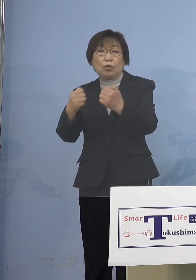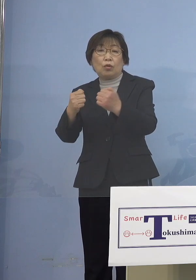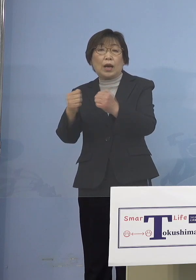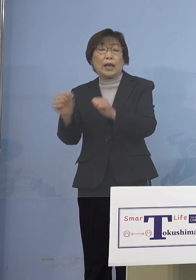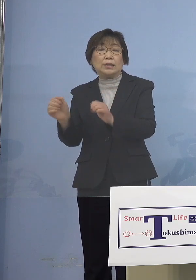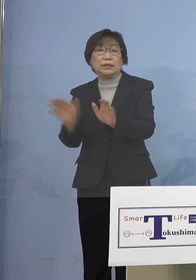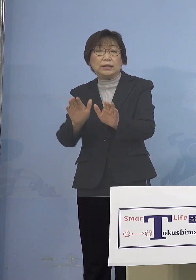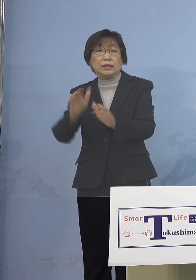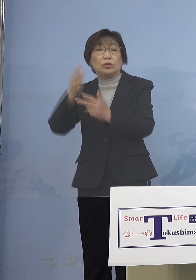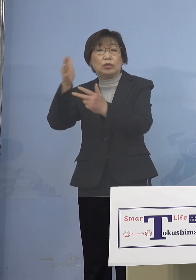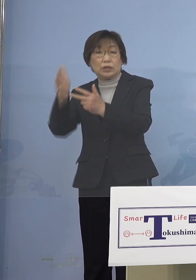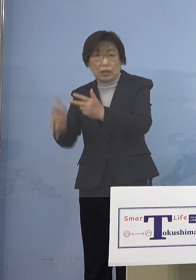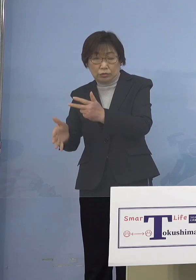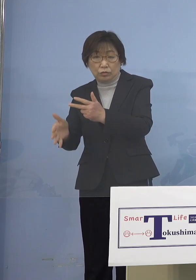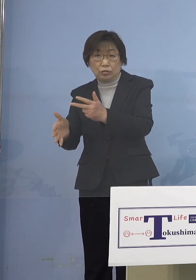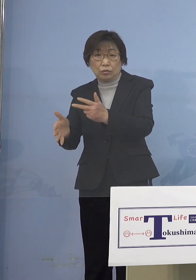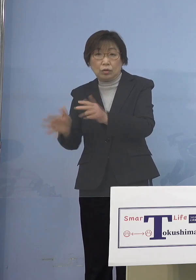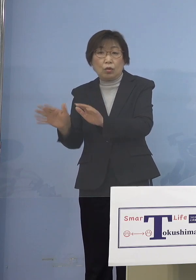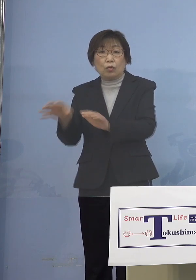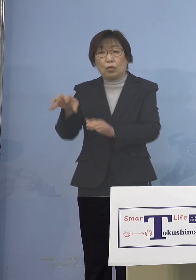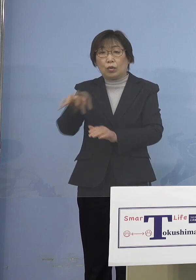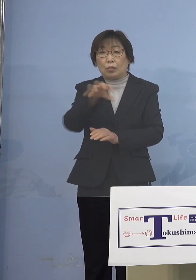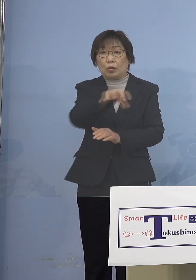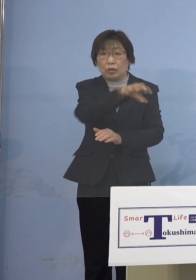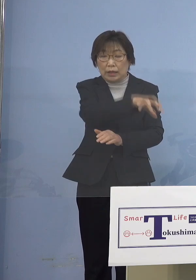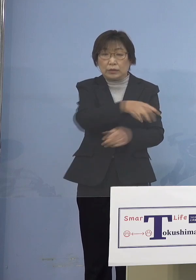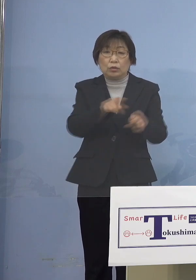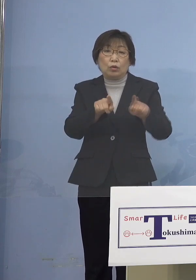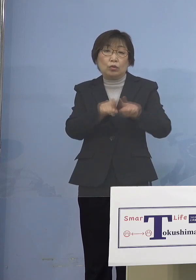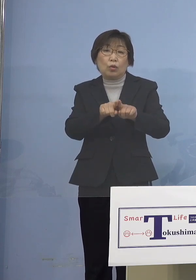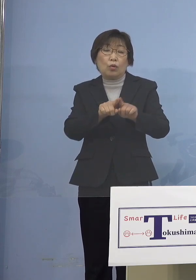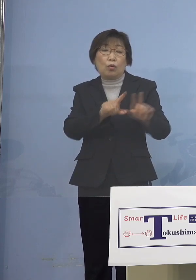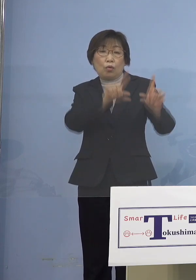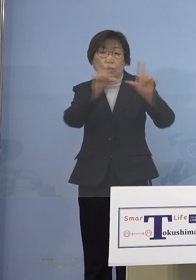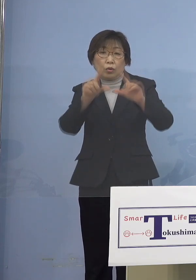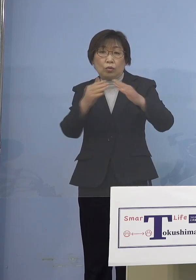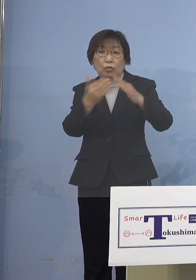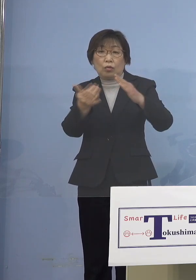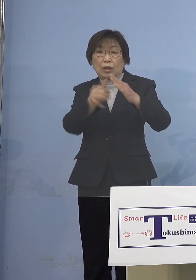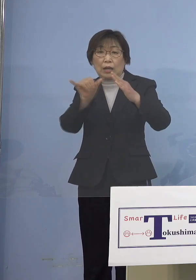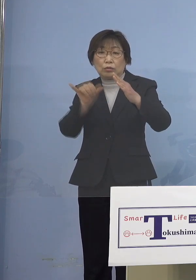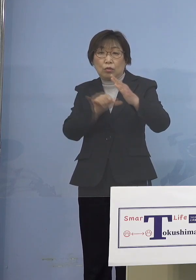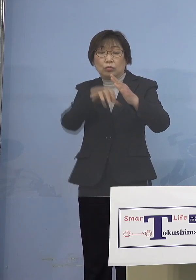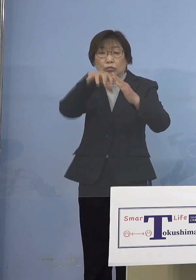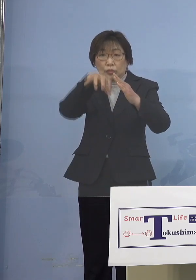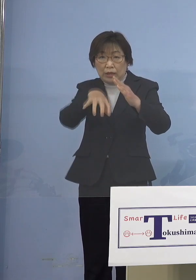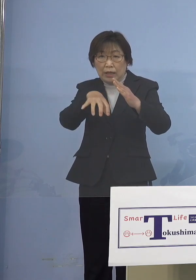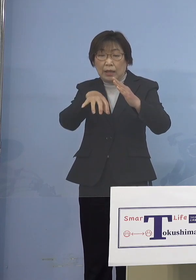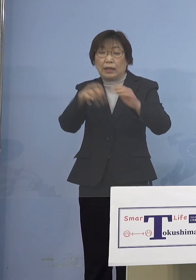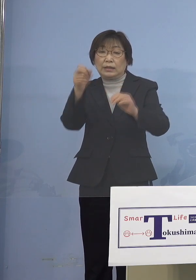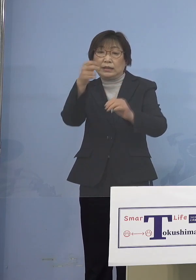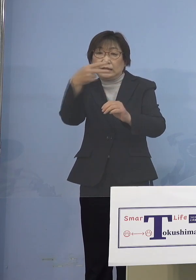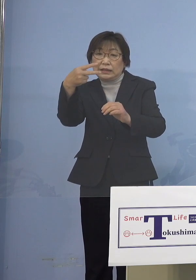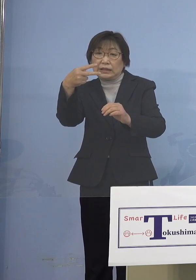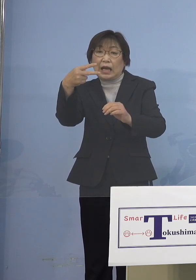子どもさんたちの同居のご家族で 2回接種から6か月が